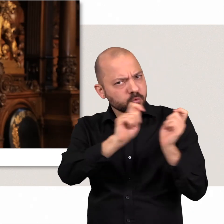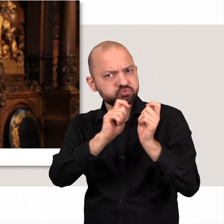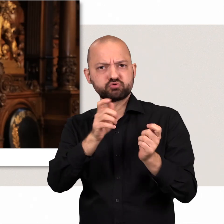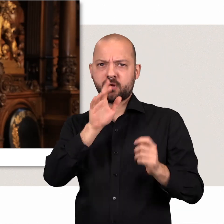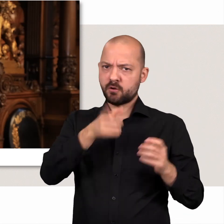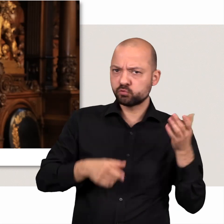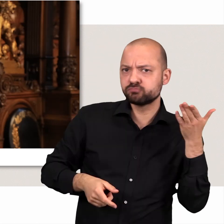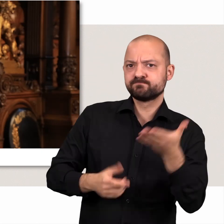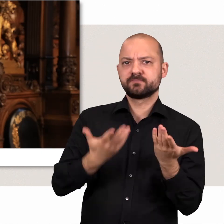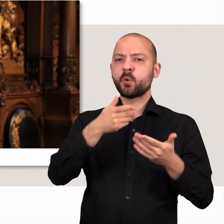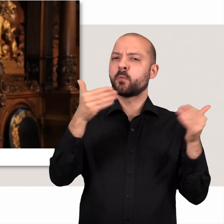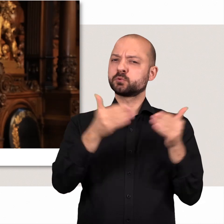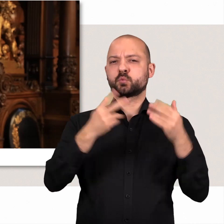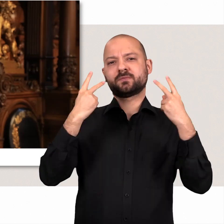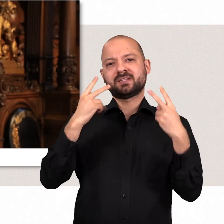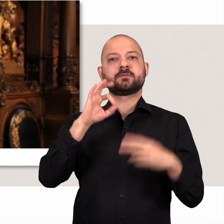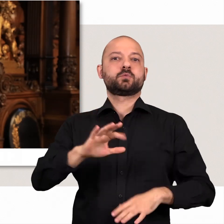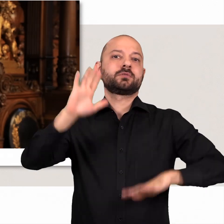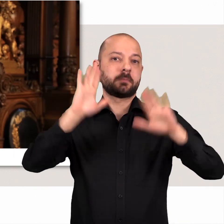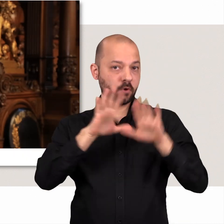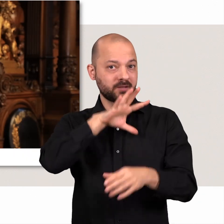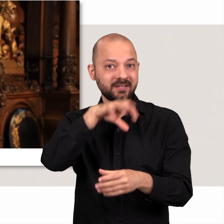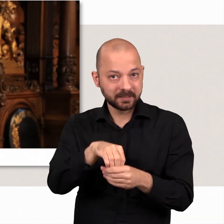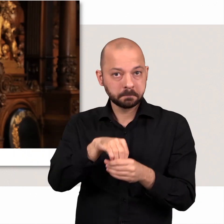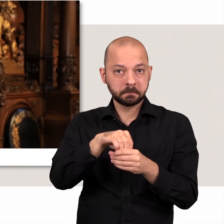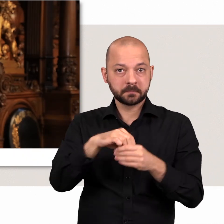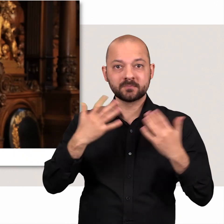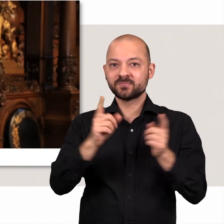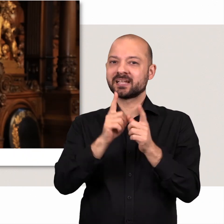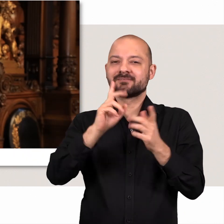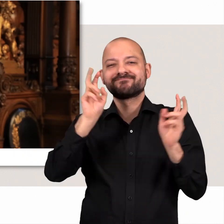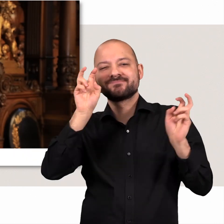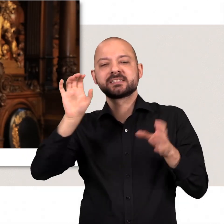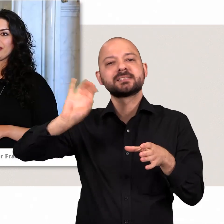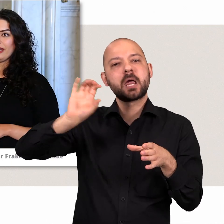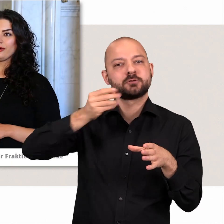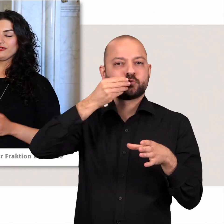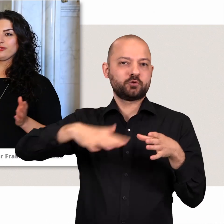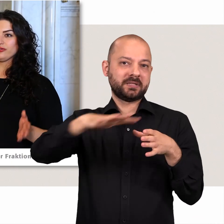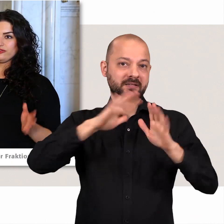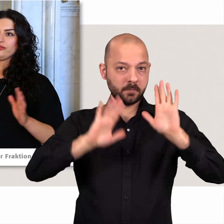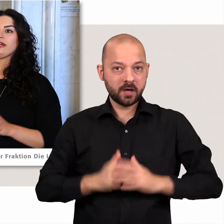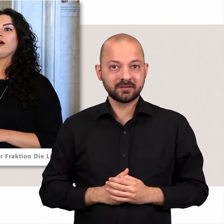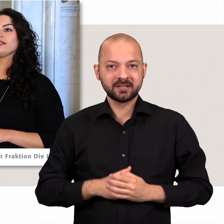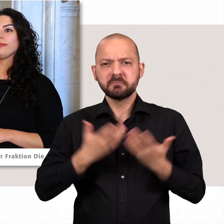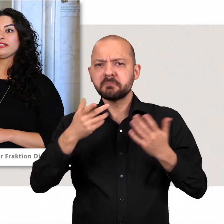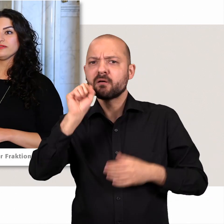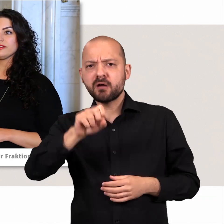Opposition gehört zur Demokratie dazu, sie ist sozusagen das Salz in der Suppe der Demokratie Auch aus der Opposition heraus kann man etwas bewegen: